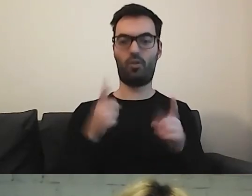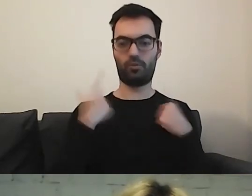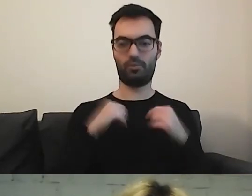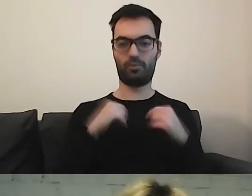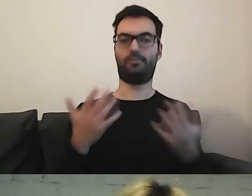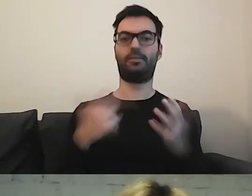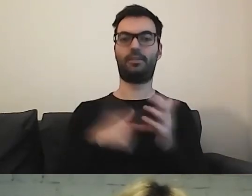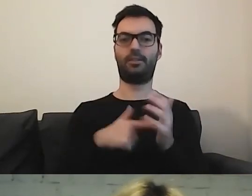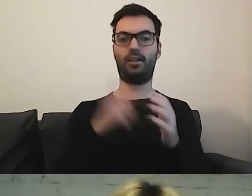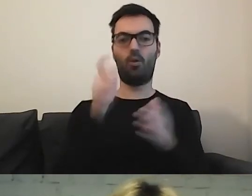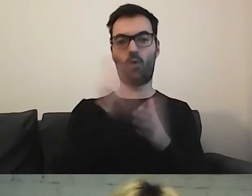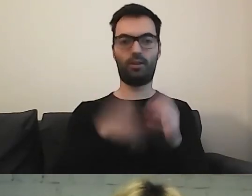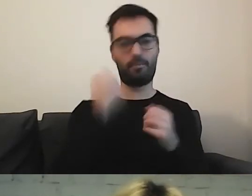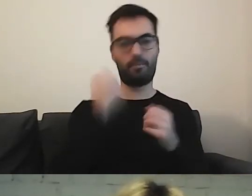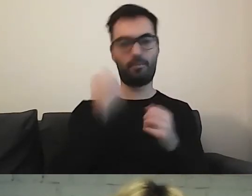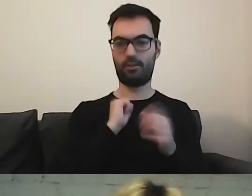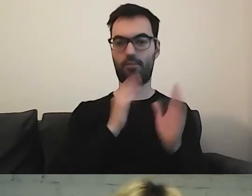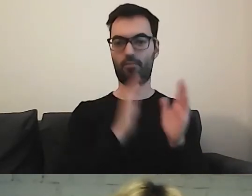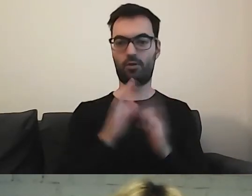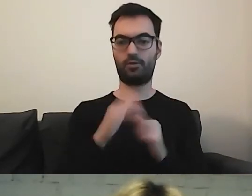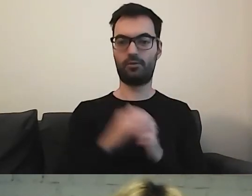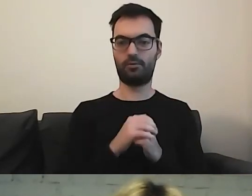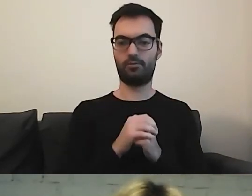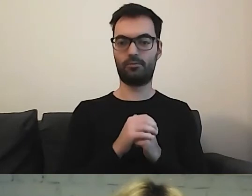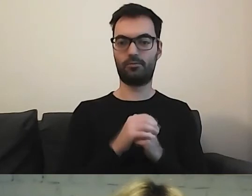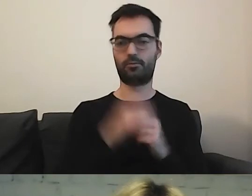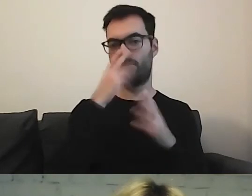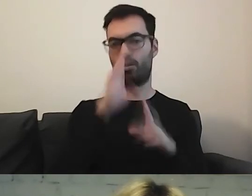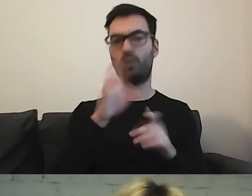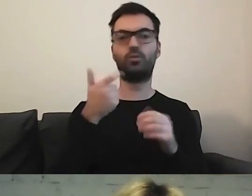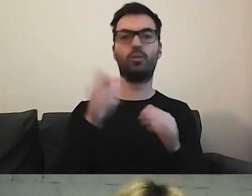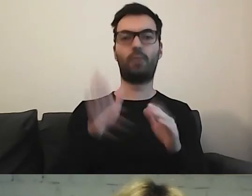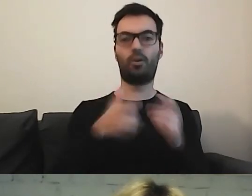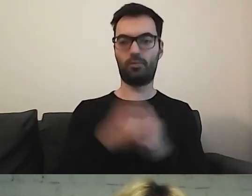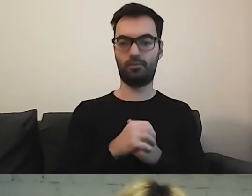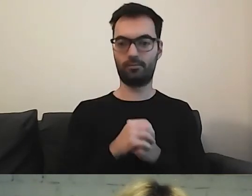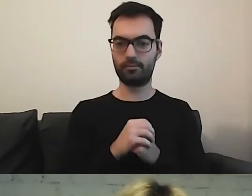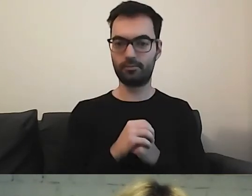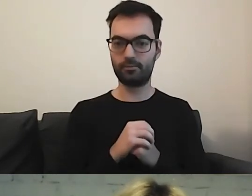Ona krok po kroku pokazuje, co trzeba wykonać.